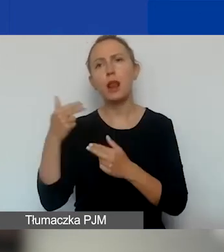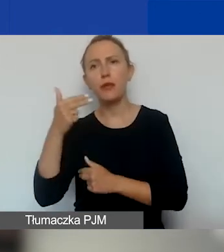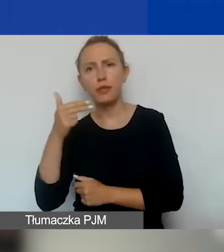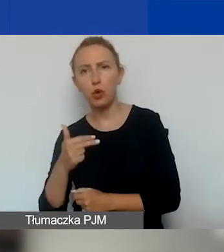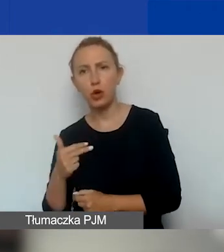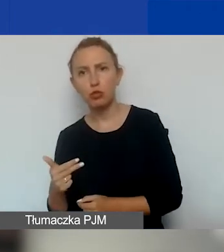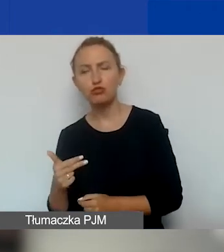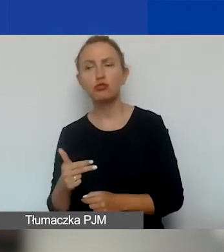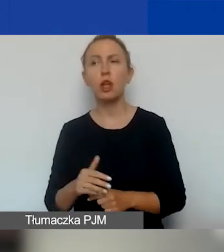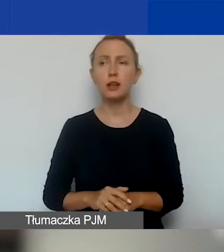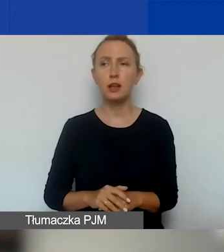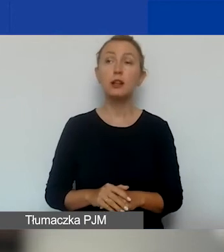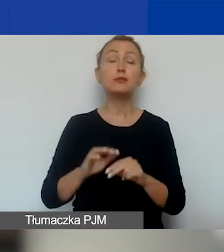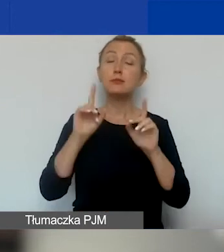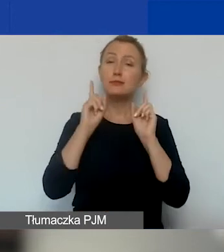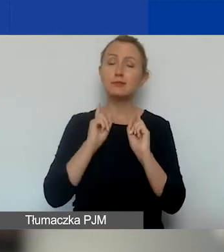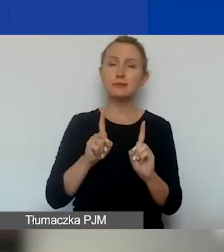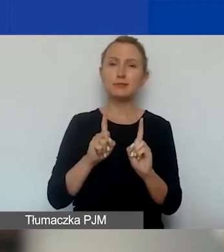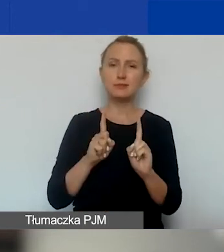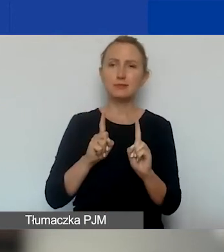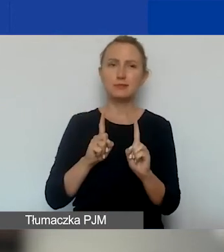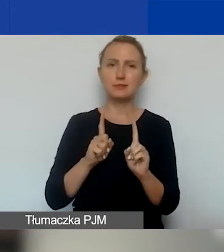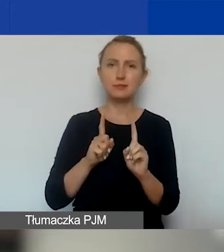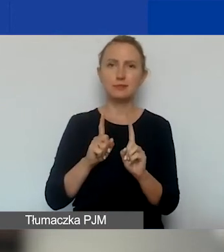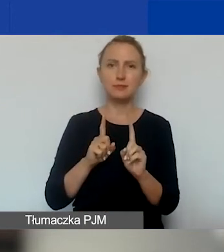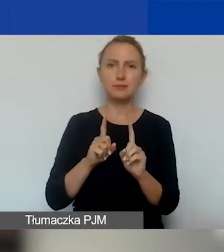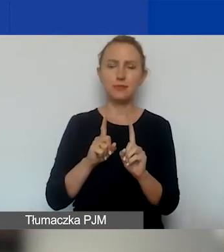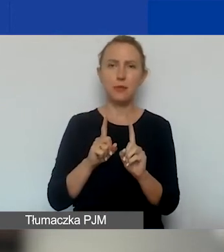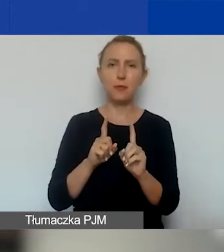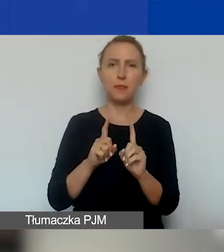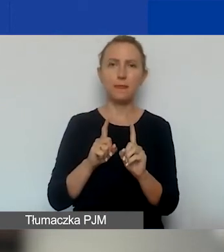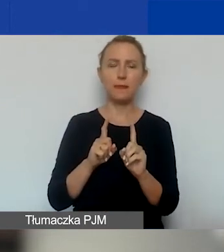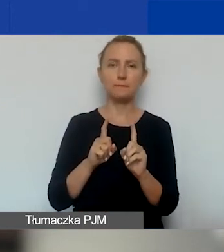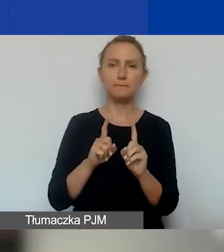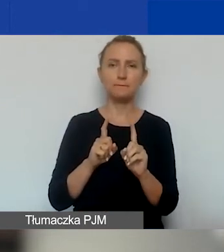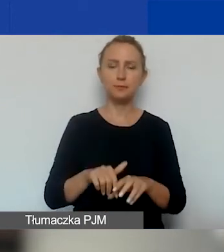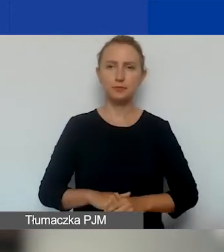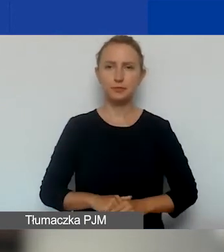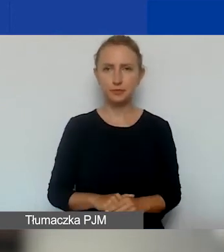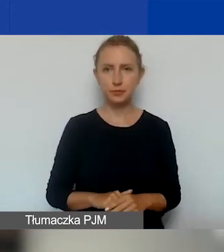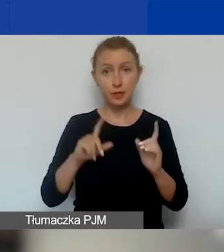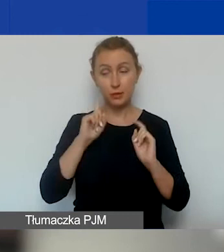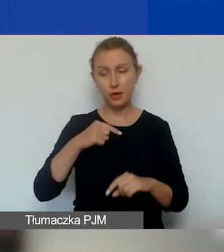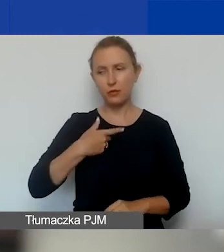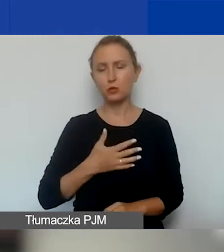Tak że naprawdę wydaje mi się,